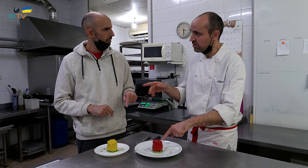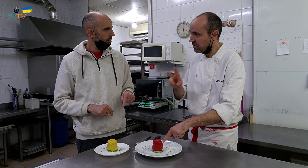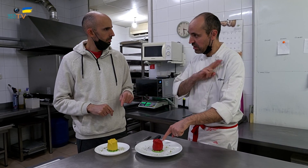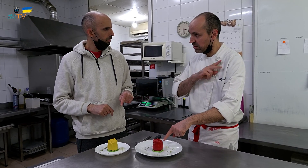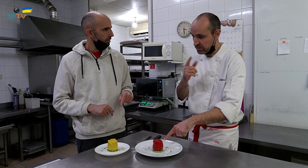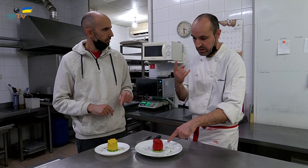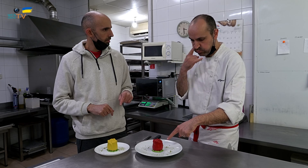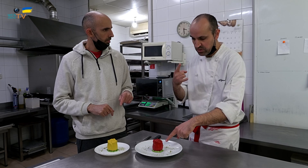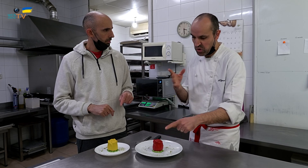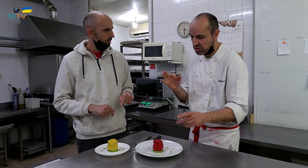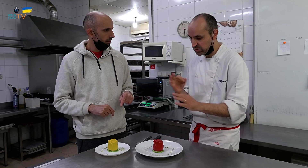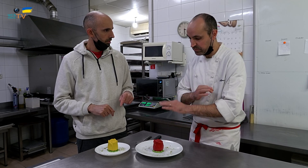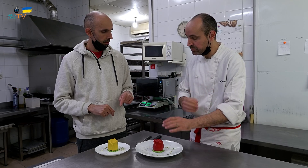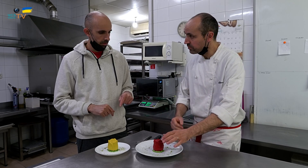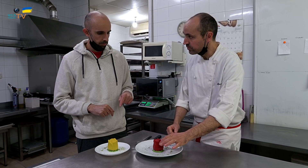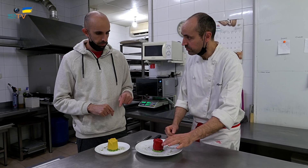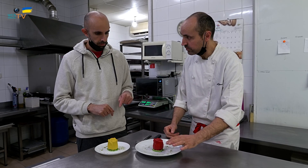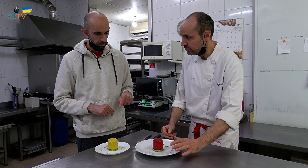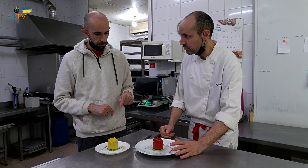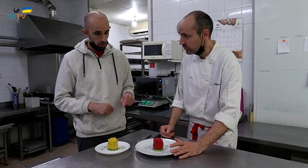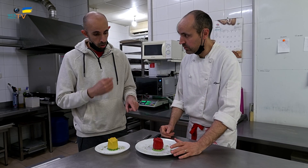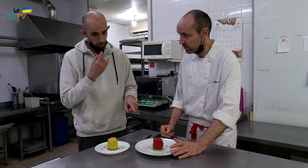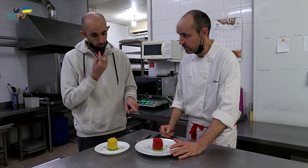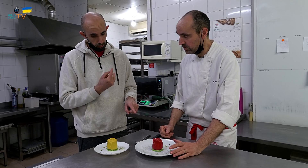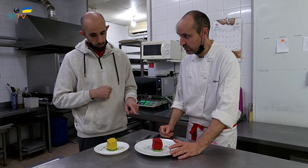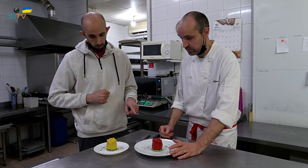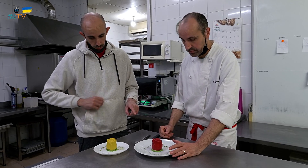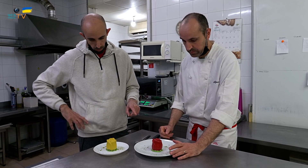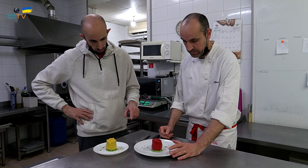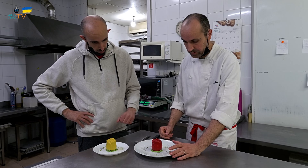¿Y si le ponemos un verde o no? Sería atrayente, sí.